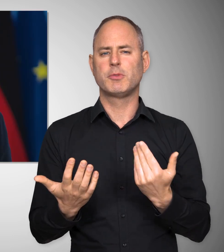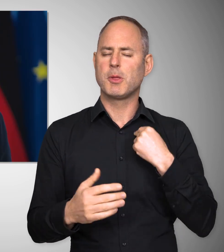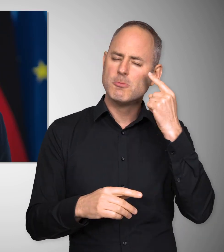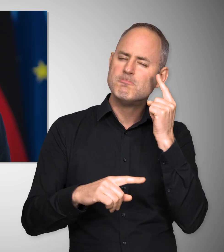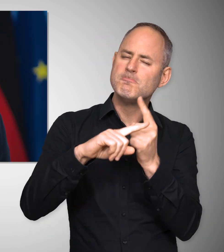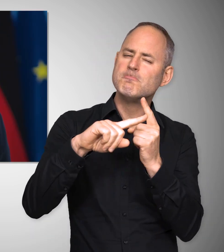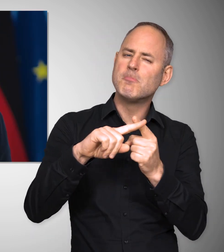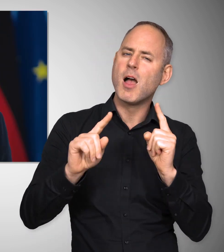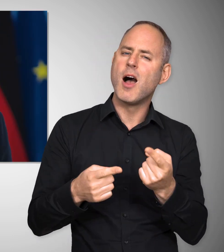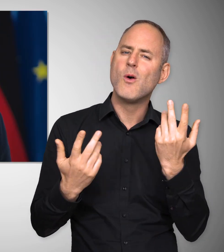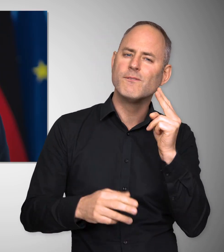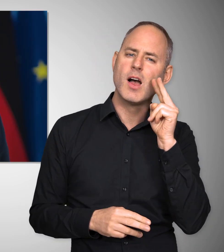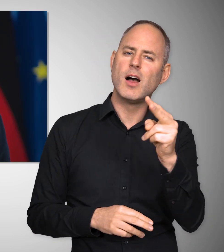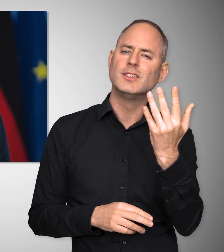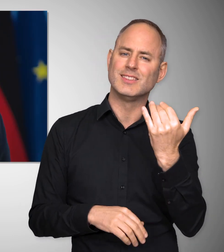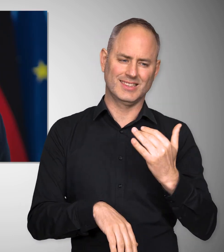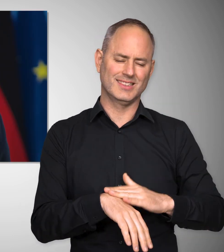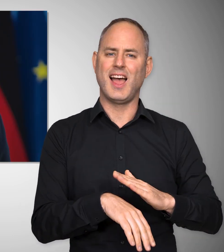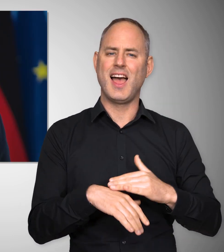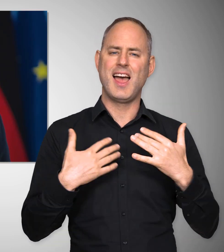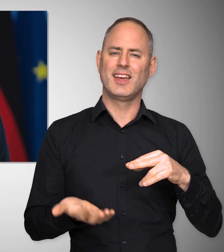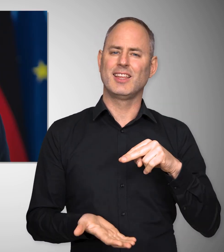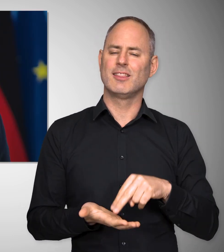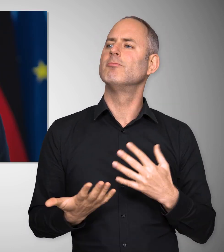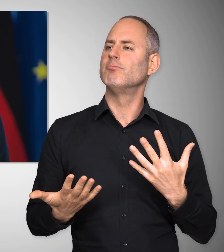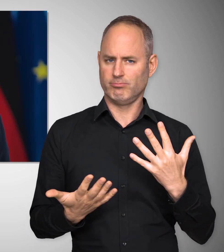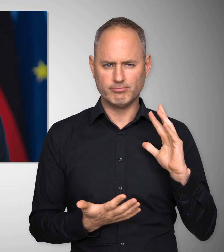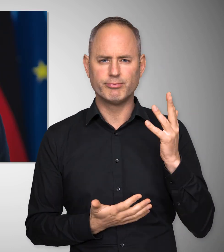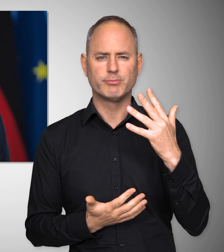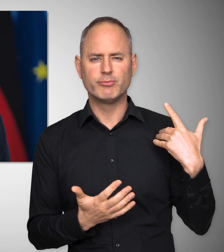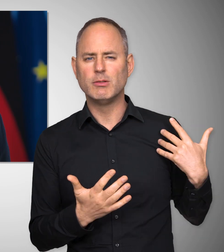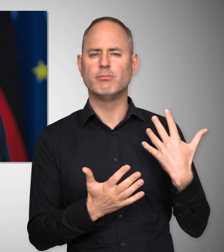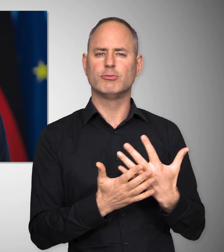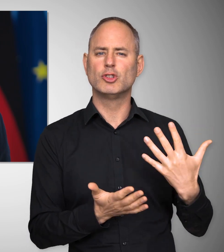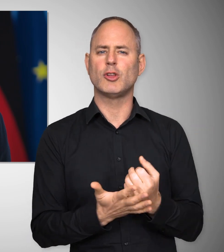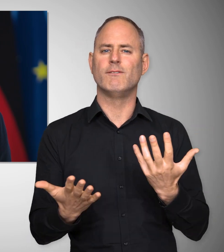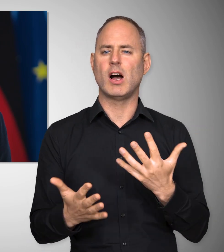Aber wir können auch zuversichtlich sein, weil wir vor einer Zeit stehen, in der es uns gelingen wird,